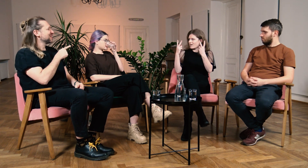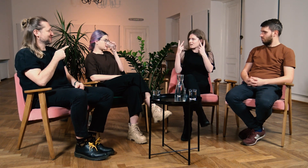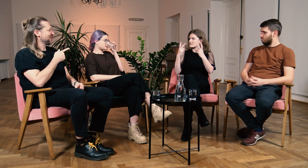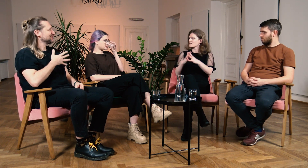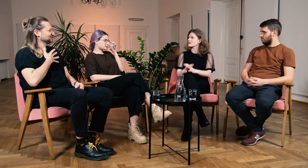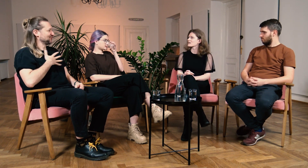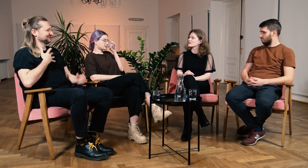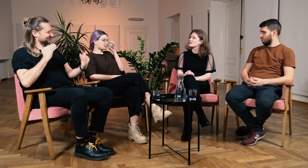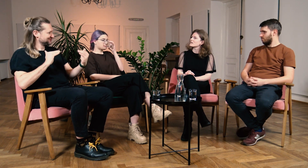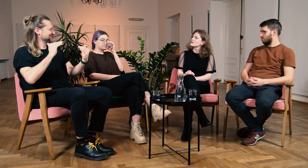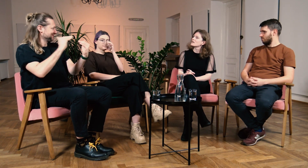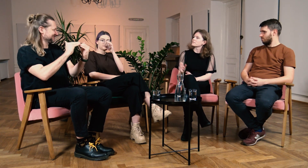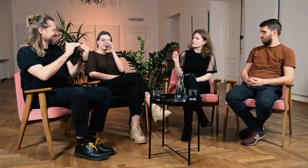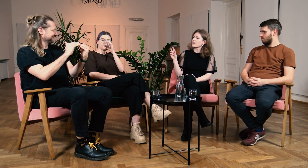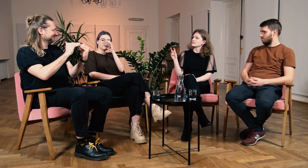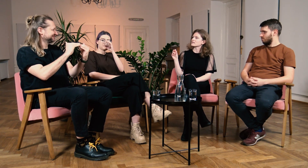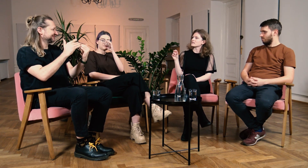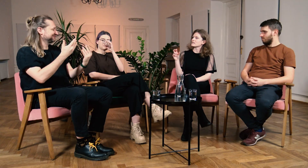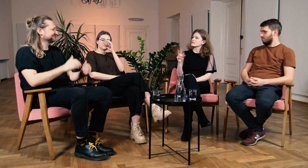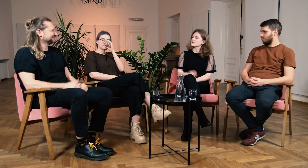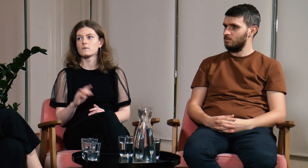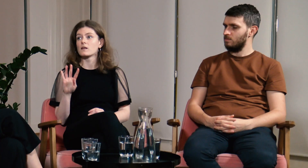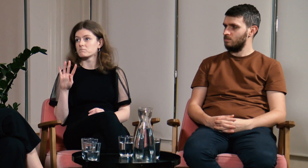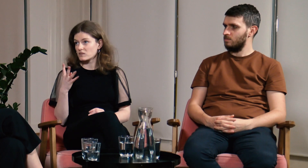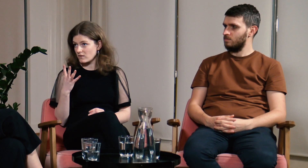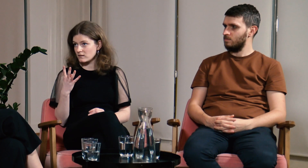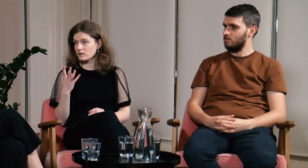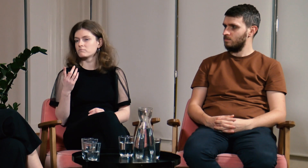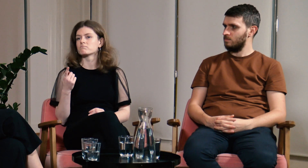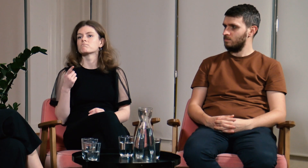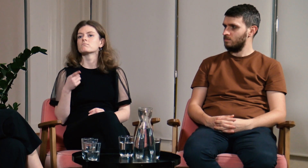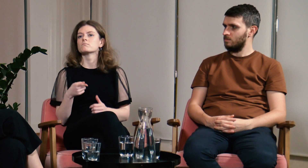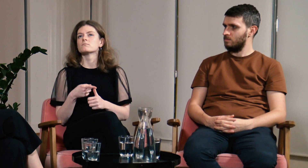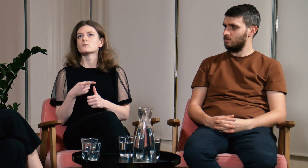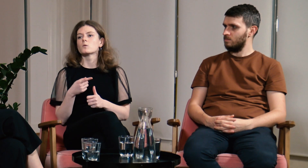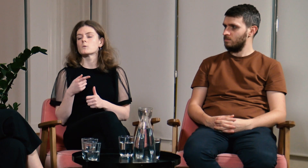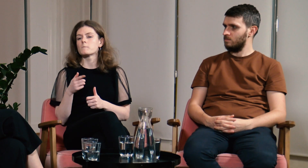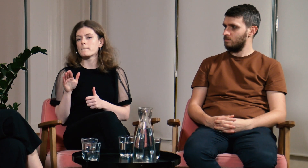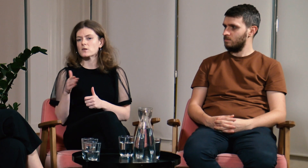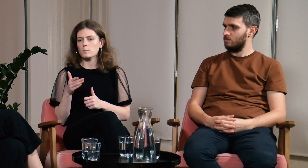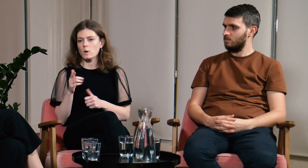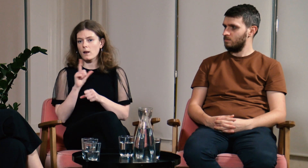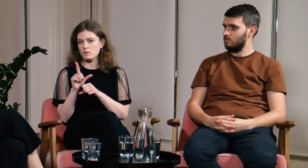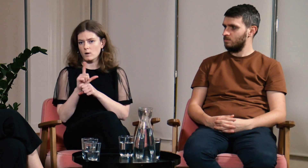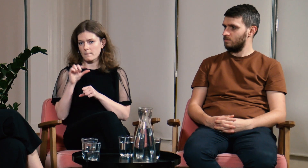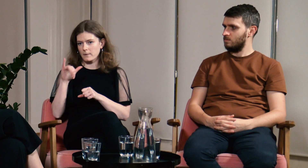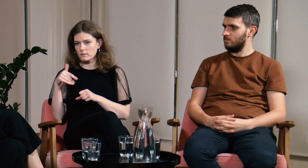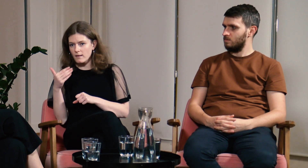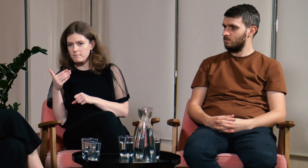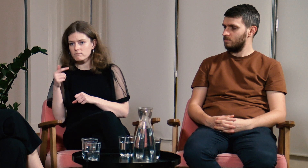M: Czułaś, że musiałaś dostosowywać się do innych? B: Tak. Po czwarte - lektorat PJM.